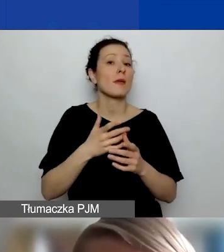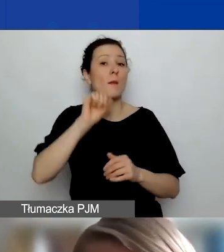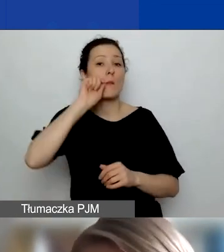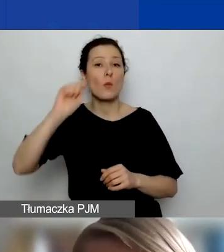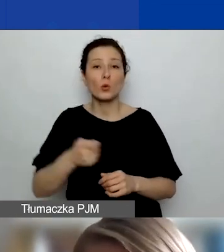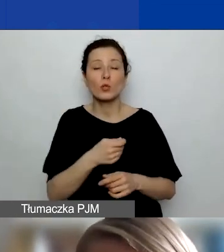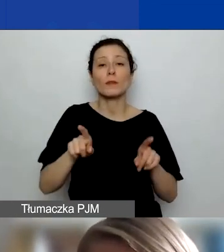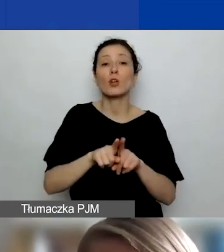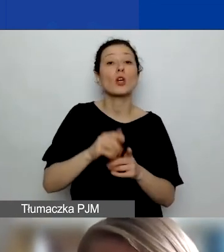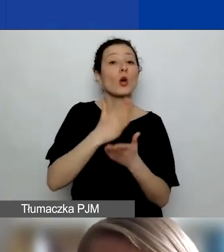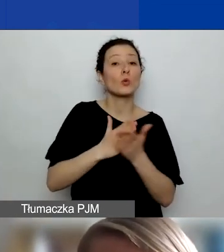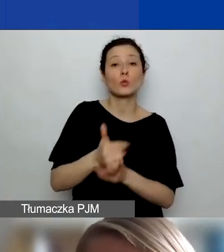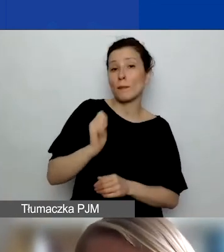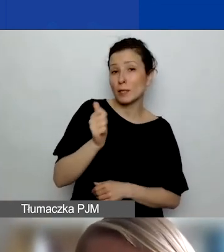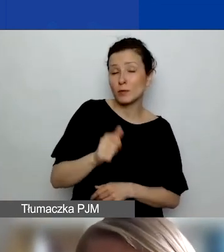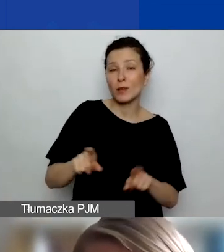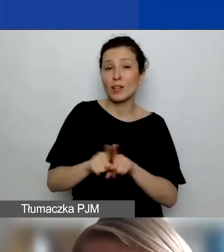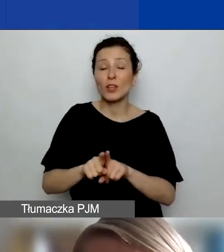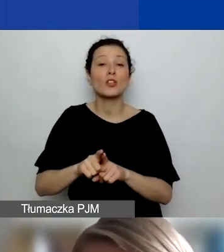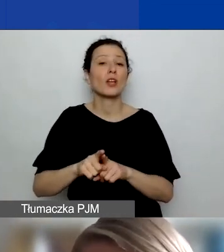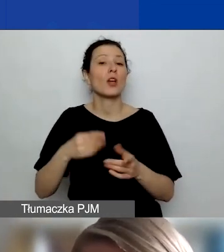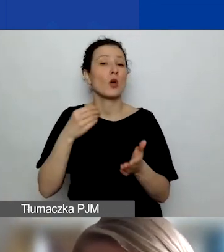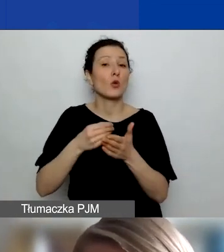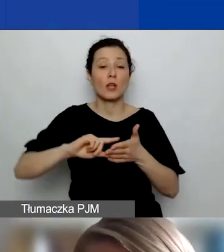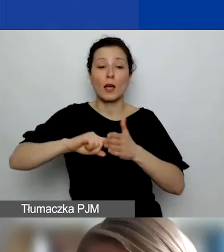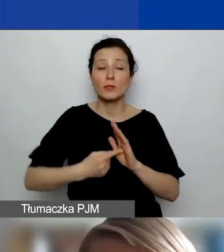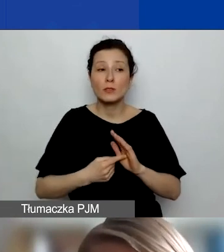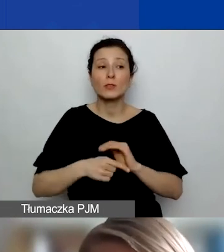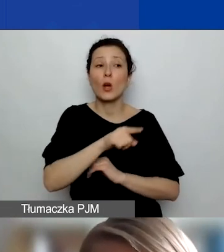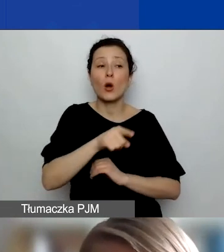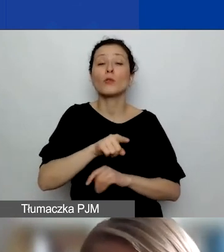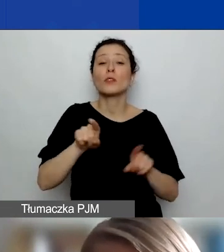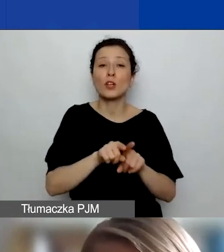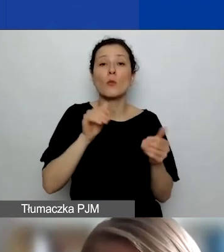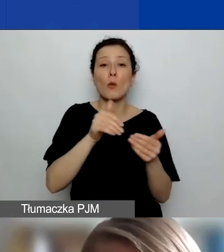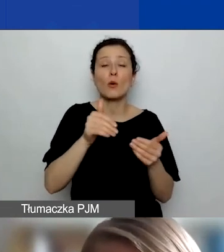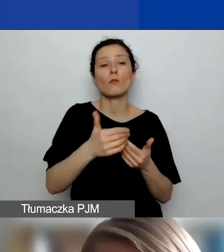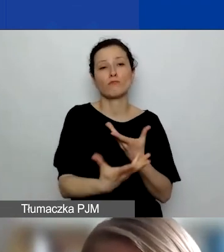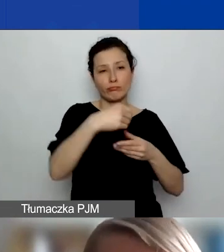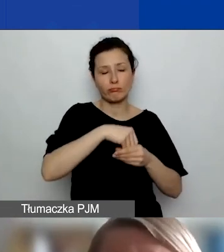jak i też koszty administracyjne partnera. Oni też mogą mieć swój udział w kosztach pośrednich projektu.